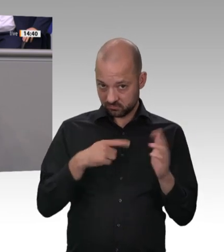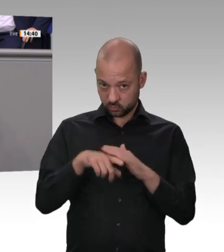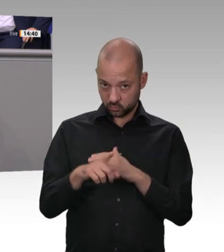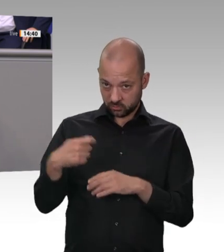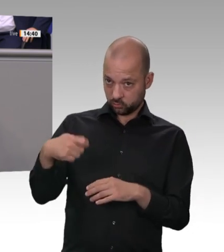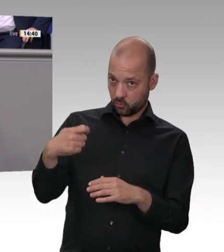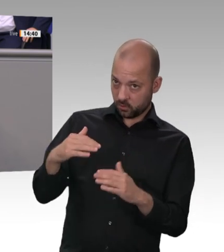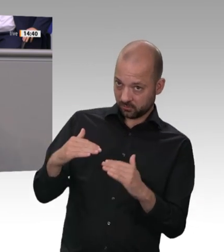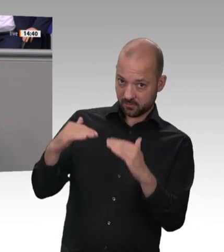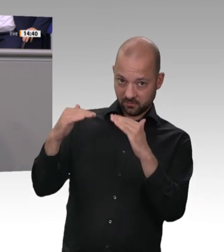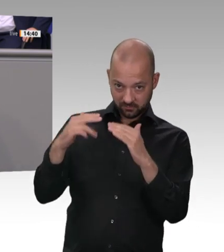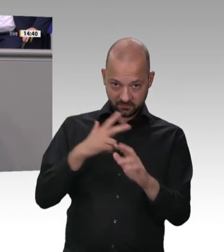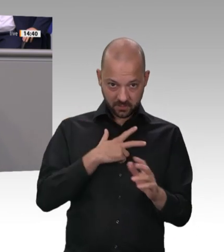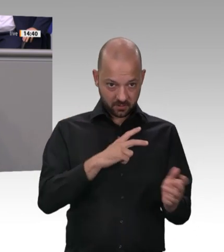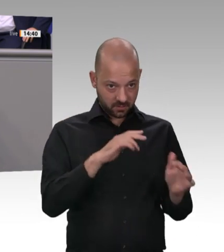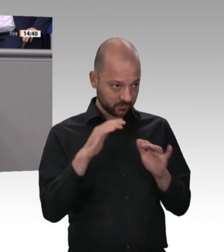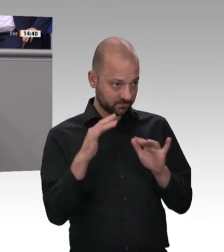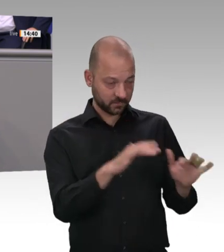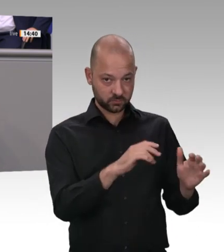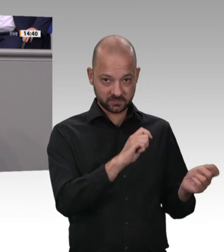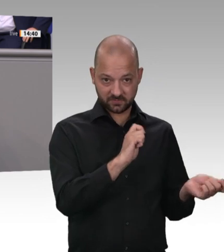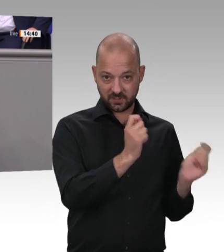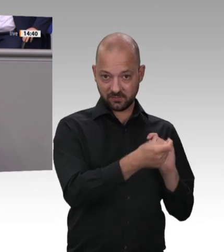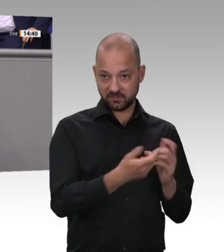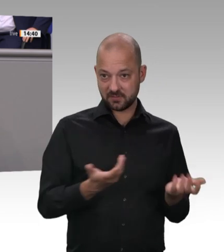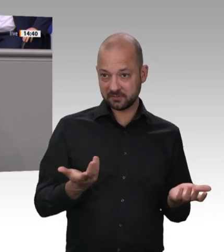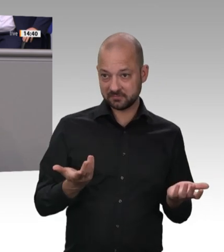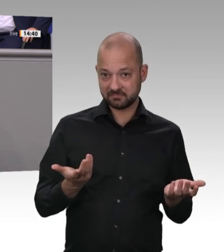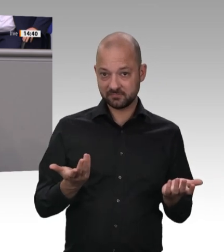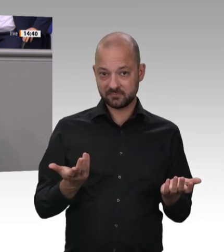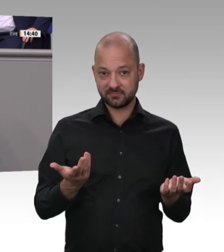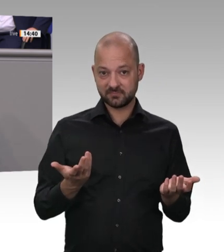Denn es sind nicht Kobolde, liebe Frau Baerbock, die im Kongo Kobalt für die Produktion